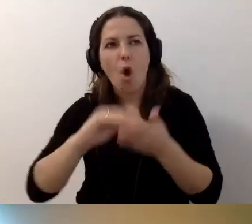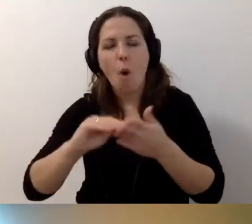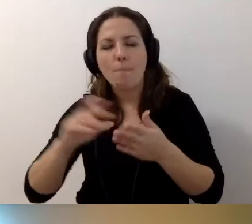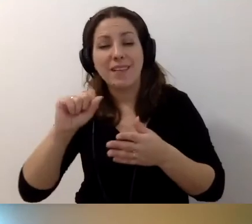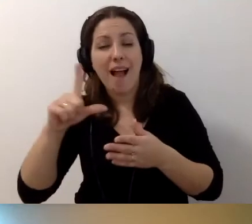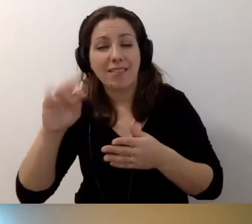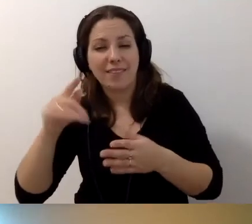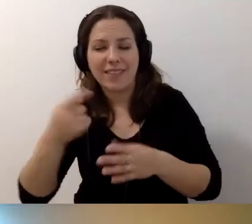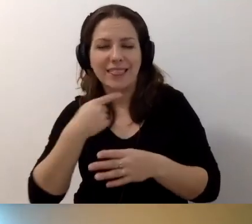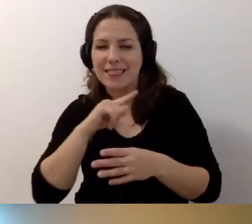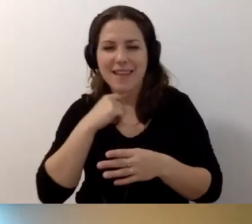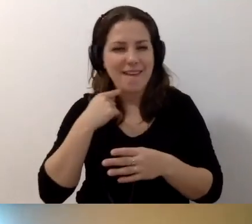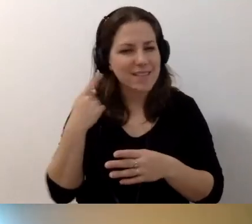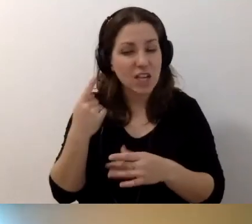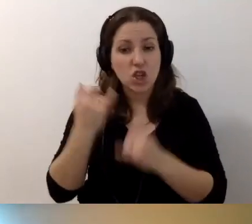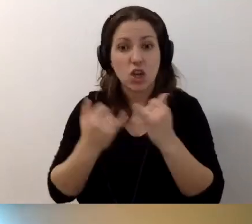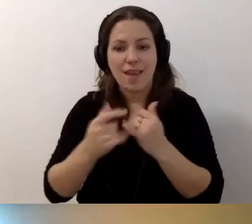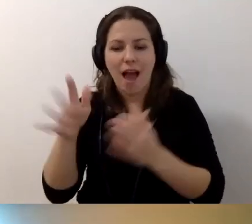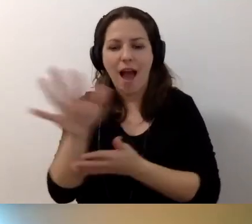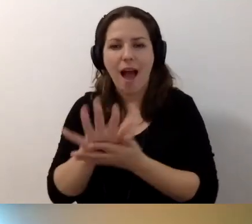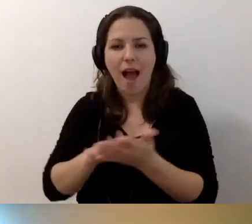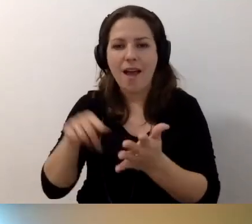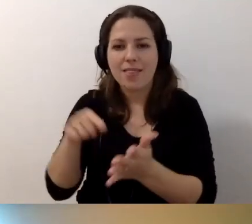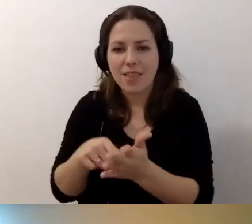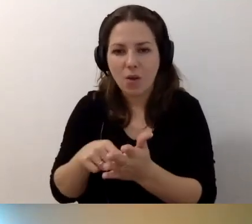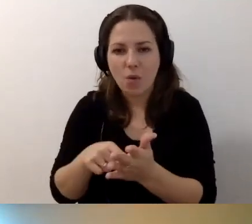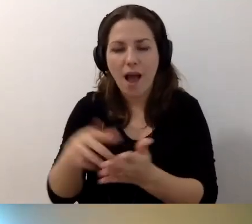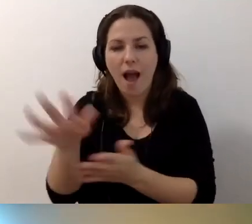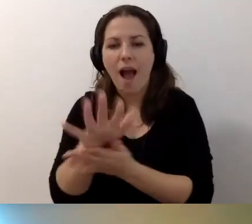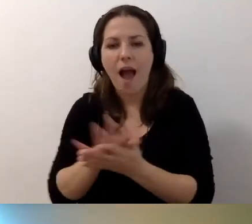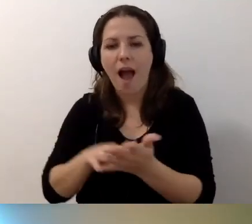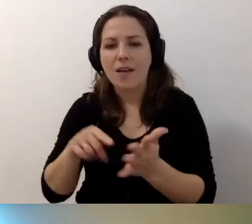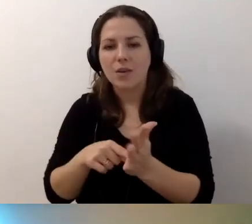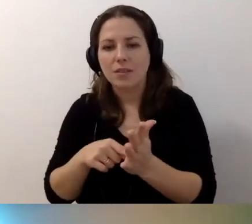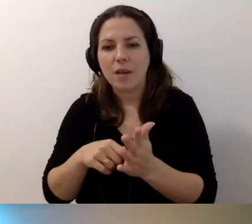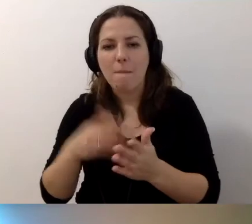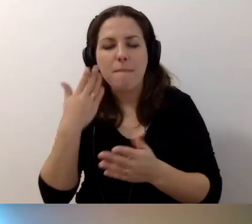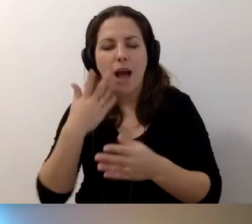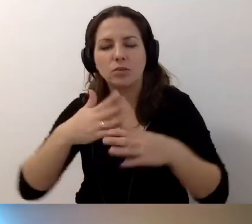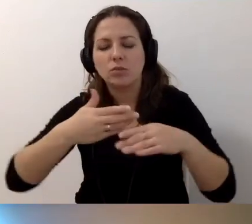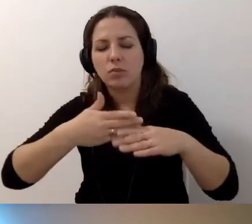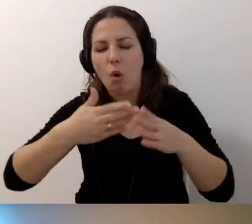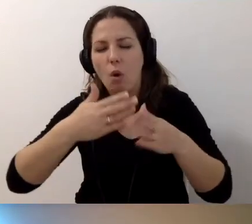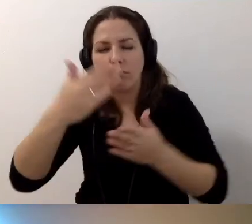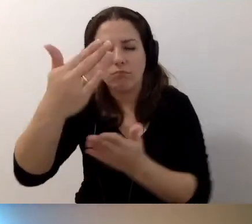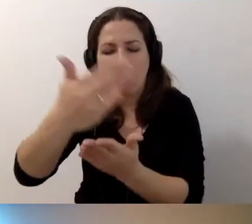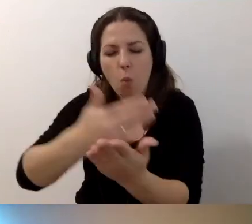jeżeli ten artykuł jest bardzo długi albo bardzo trudny.